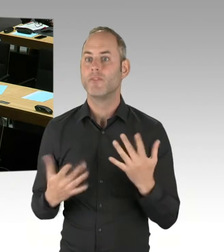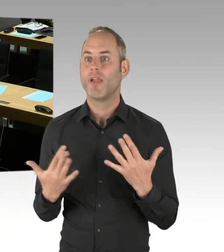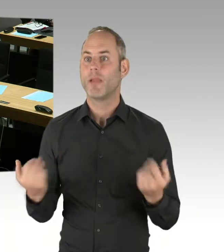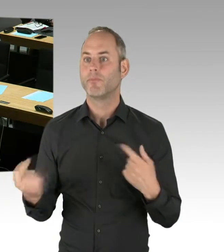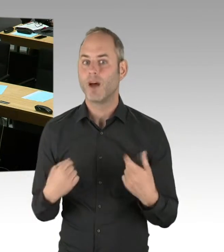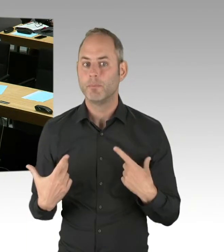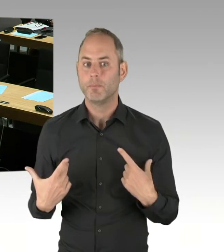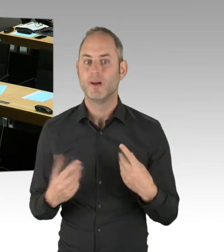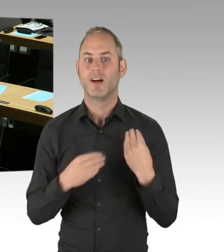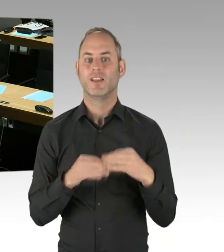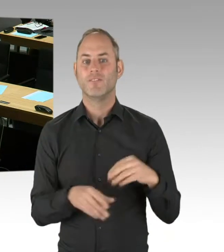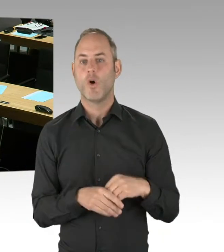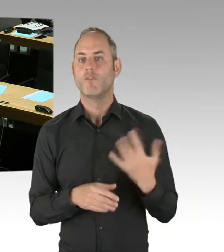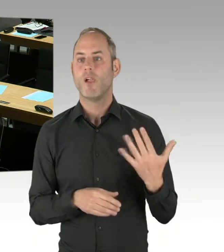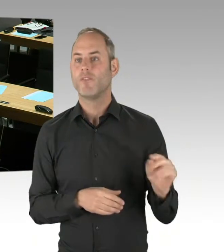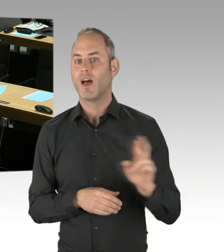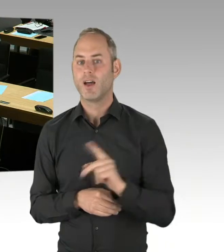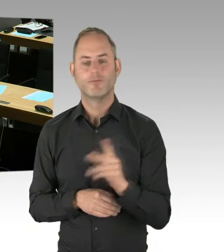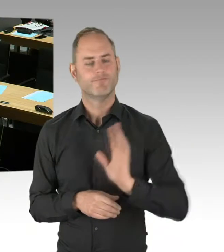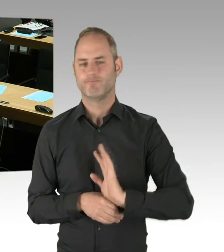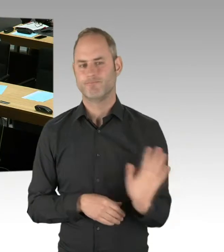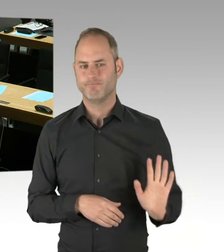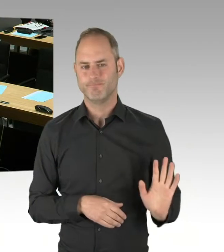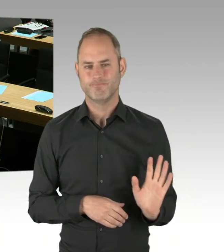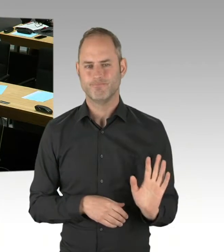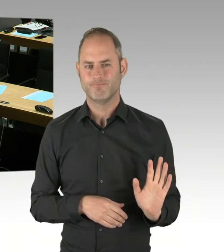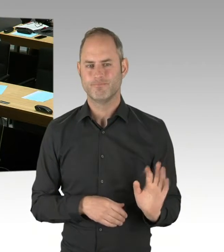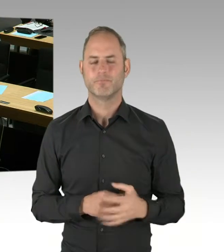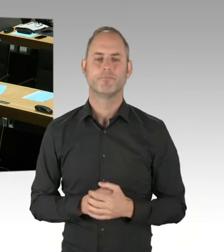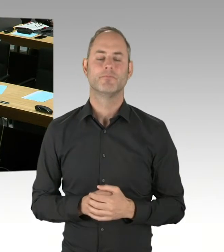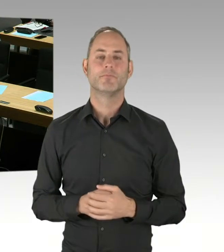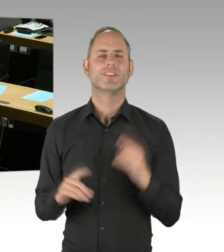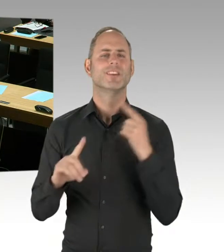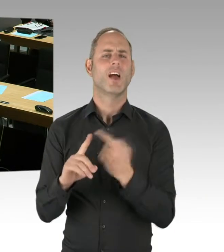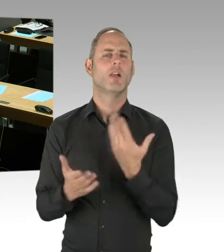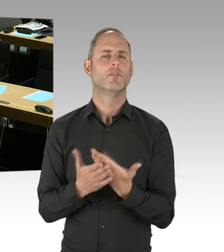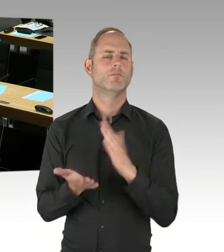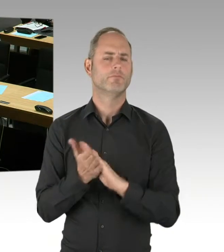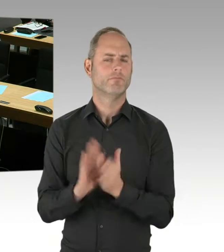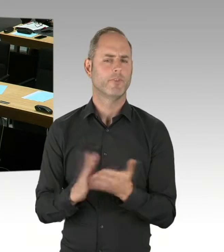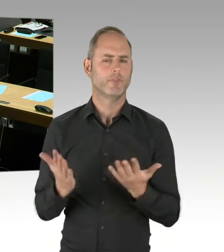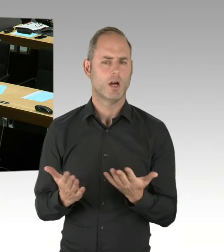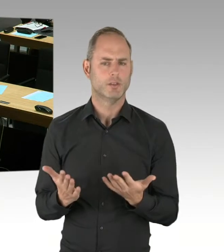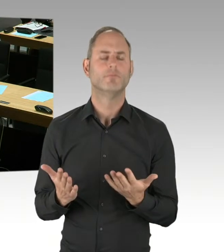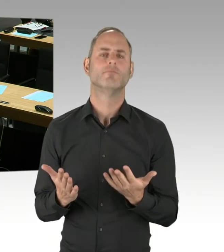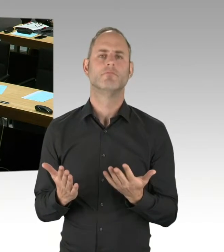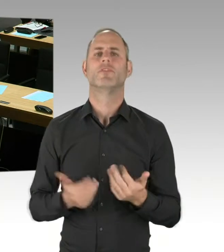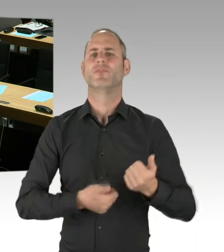faires Verfahren aufzusetzen, um einen verlässlichen, leistungsfähigen und kundenfreundlichen S-Bahn-Betrieb zu gewährleisten. Das bedeutet zum einen,